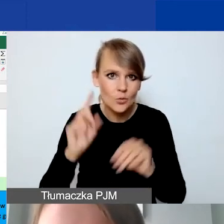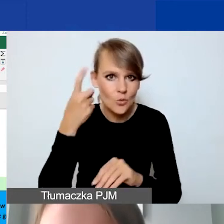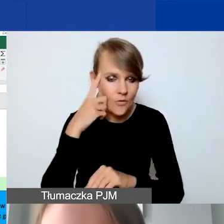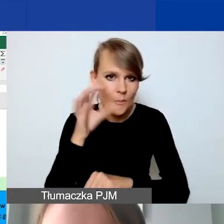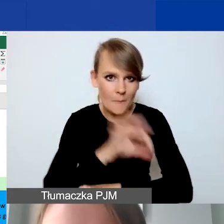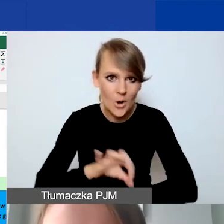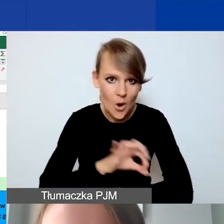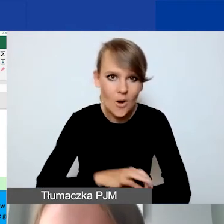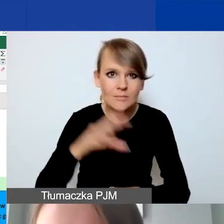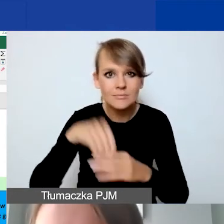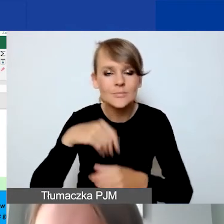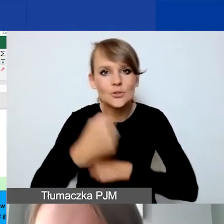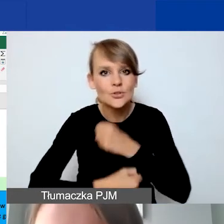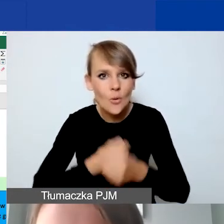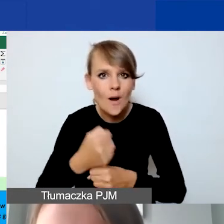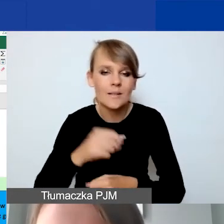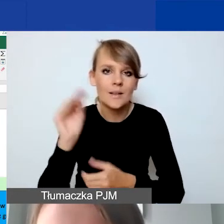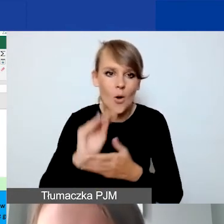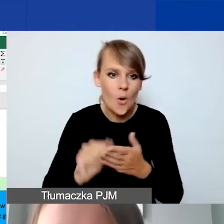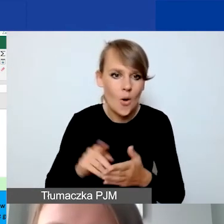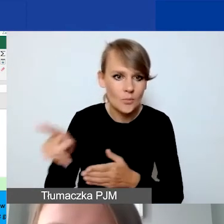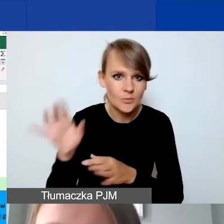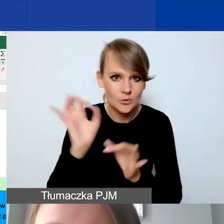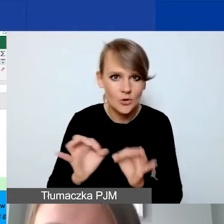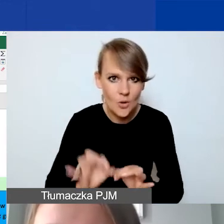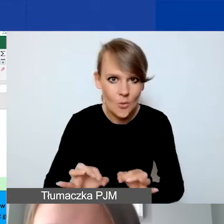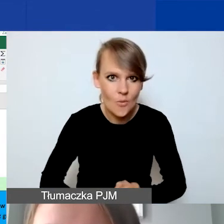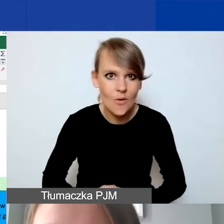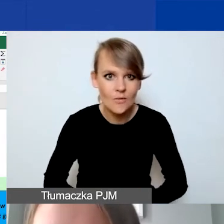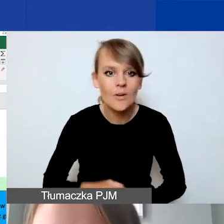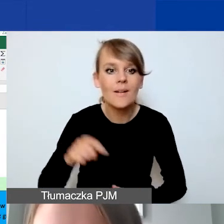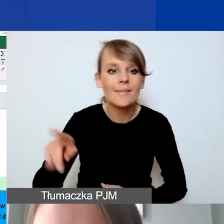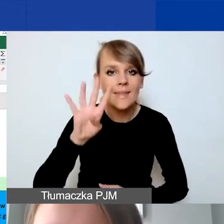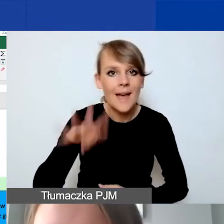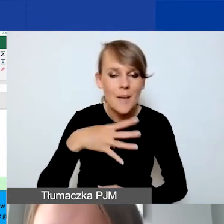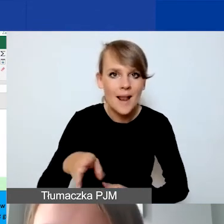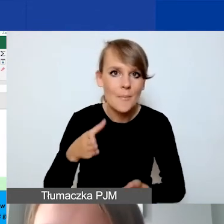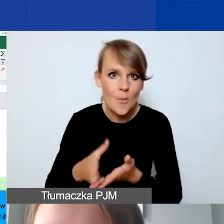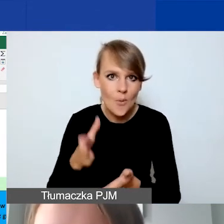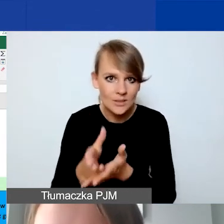w działaniach opisanych tutaj szczegółowo. To jest tabelka pomocnicza. Ona się nie sumuje.